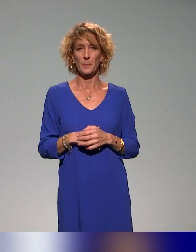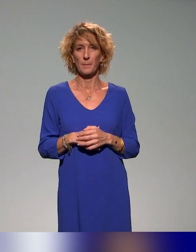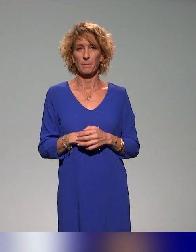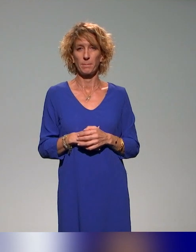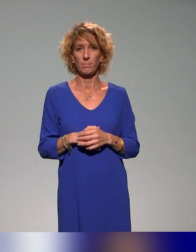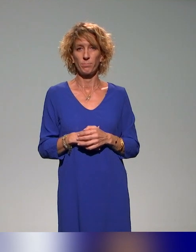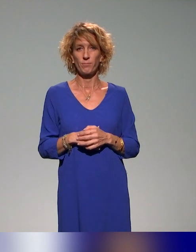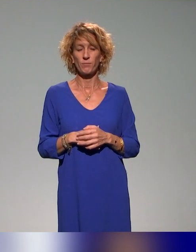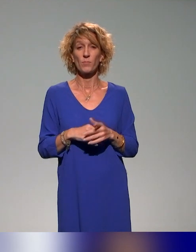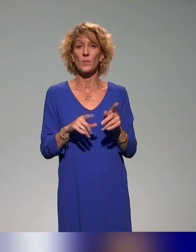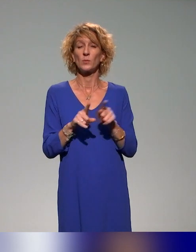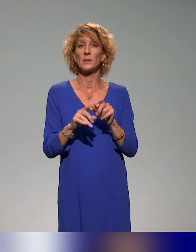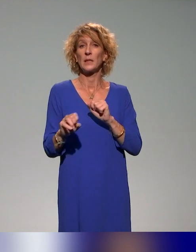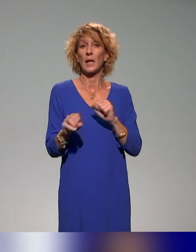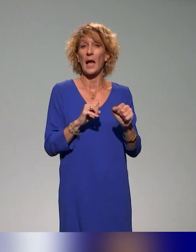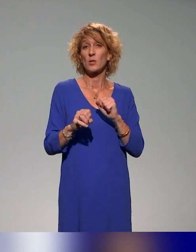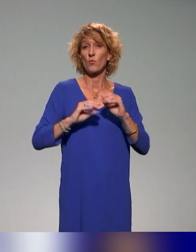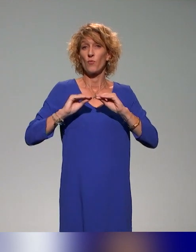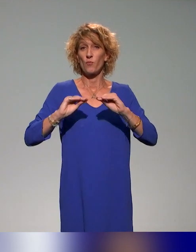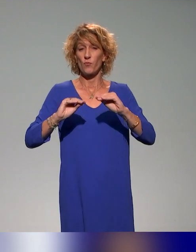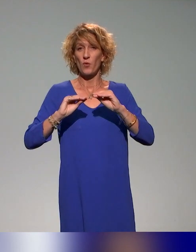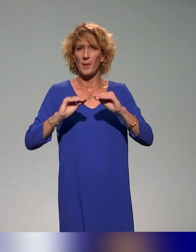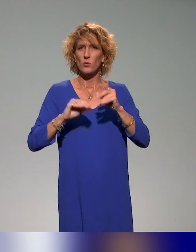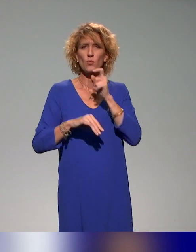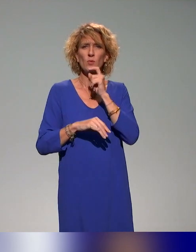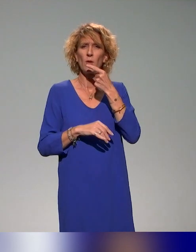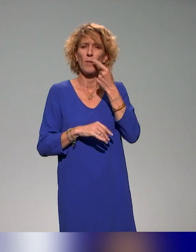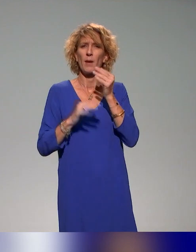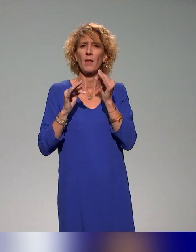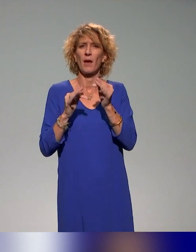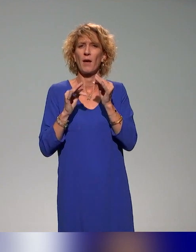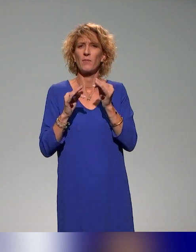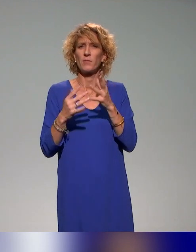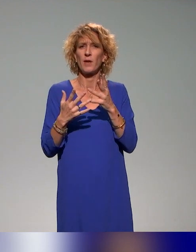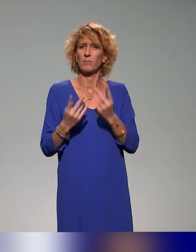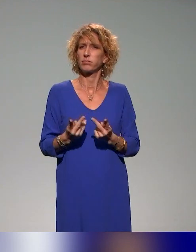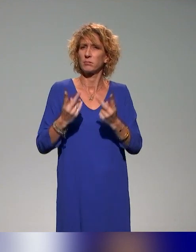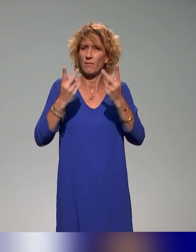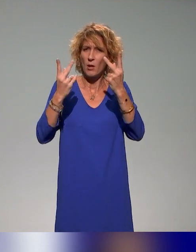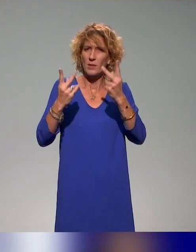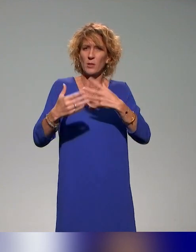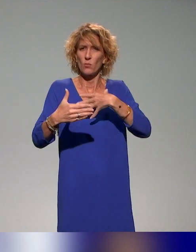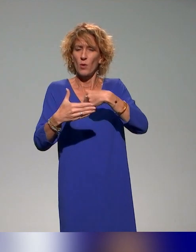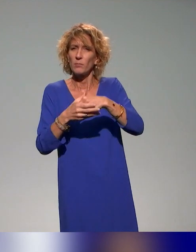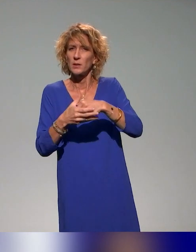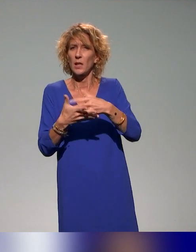Les actions de formation, là on parlait tout à l'heure de l'idée de valoriser, d'impliquer, de massifier,